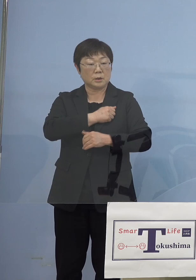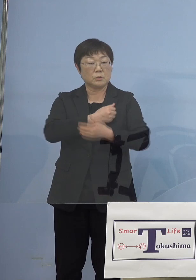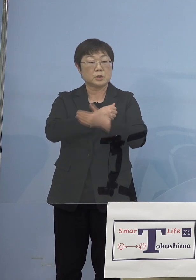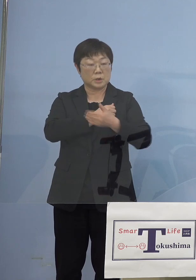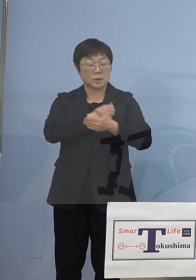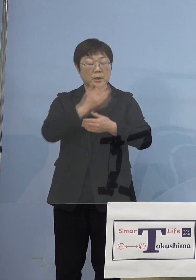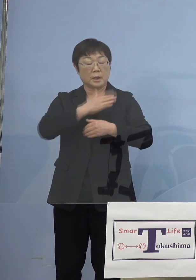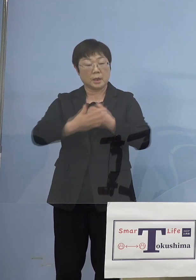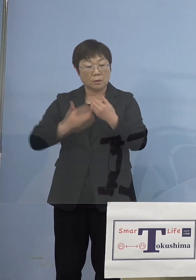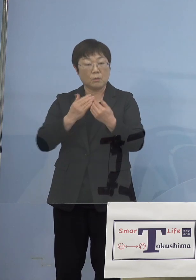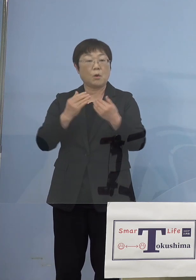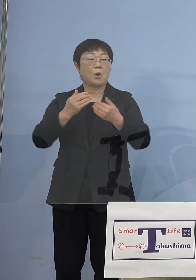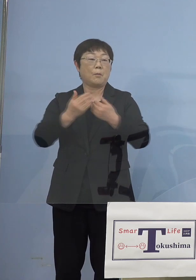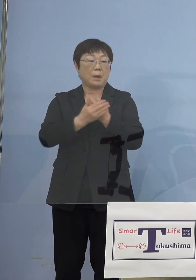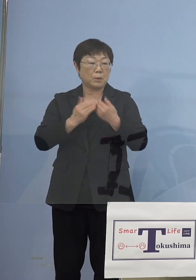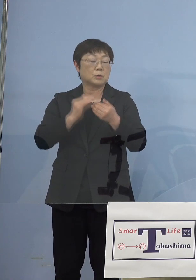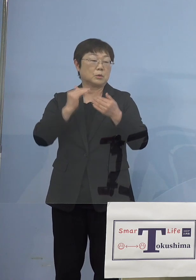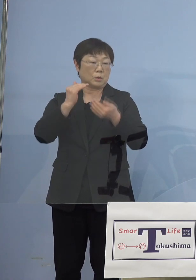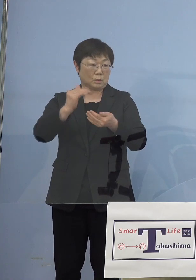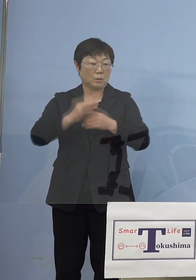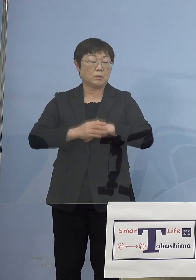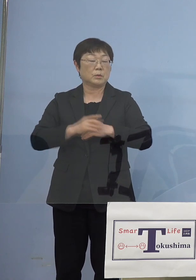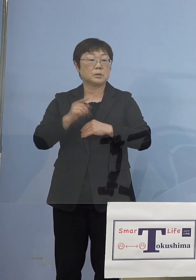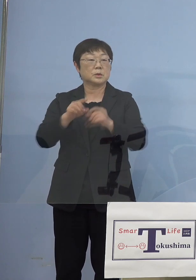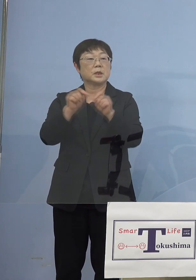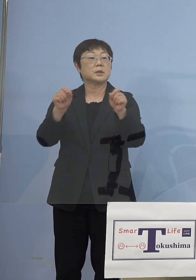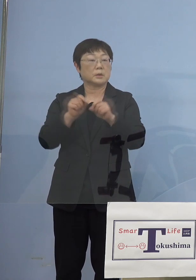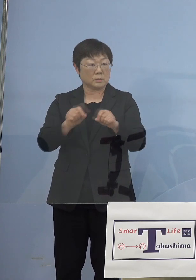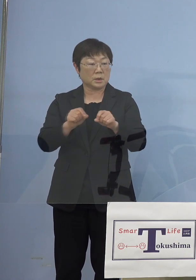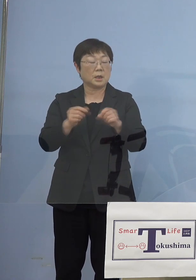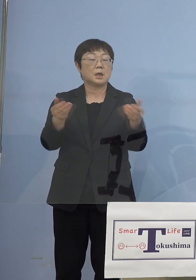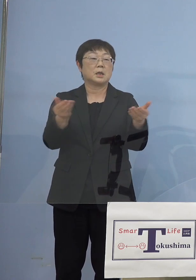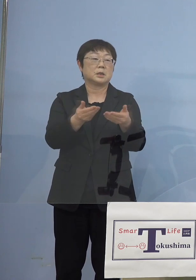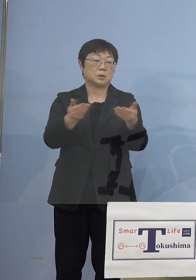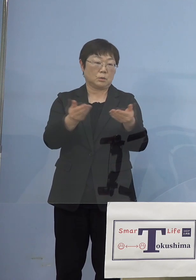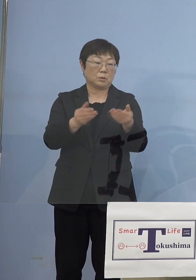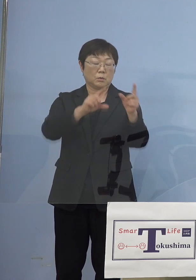守っていく、結果としてそれが 業を守ることにつながってくる